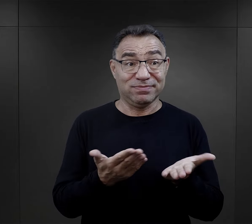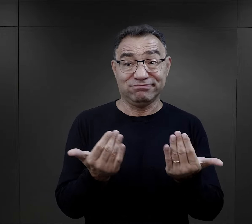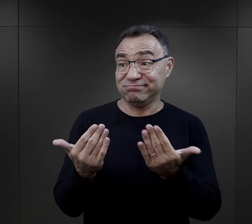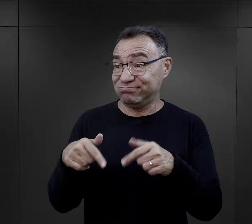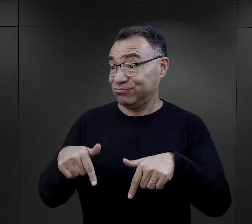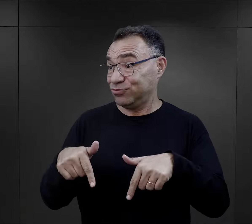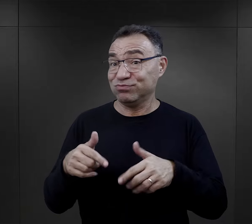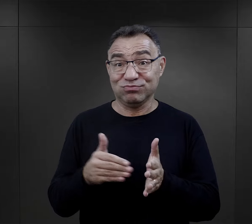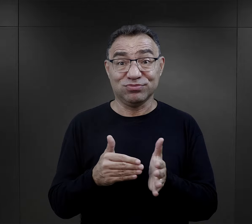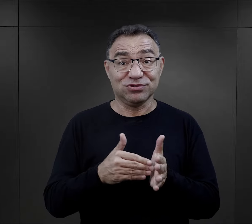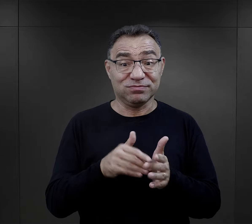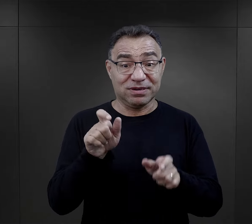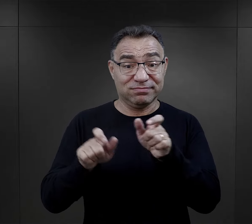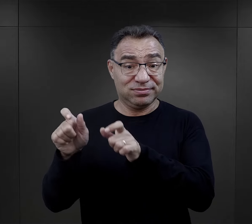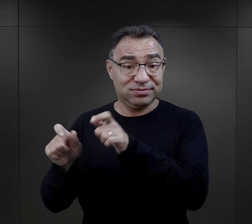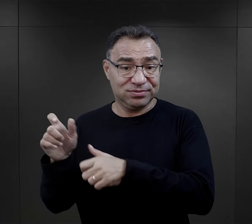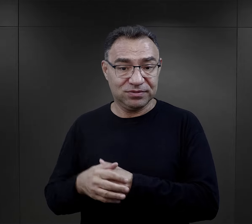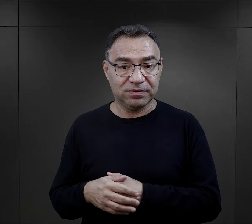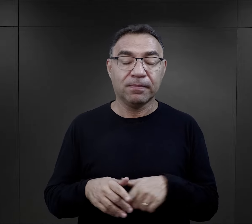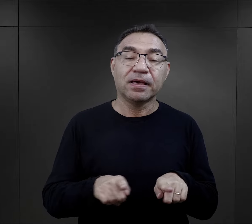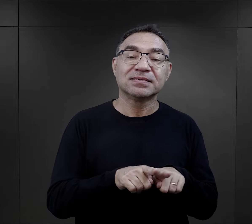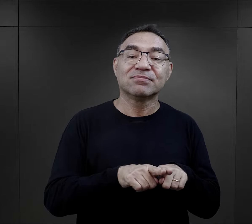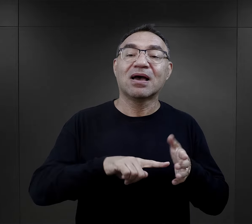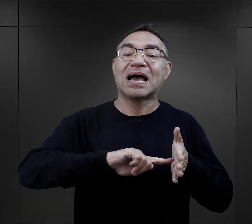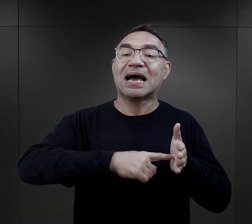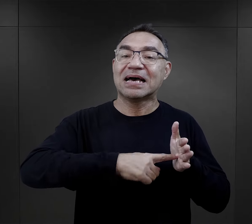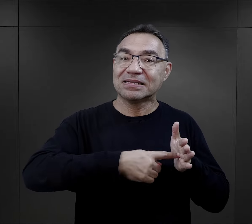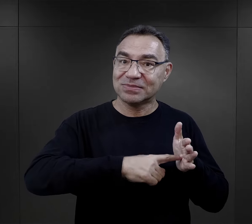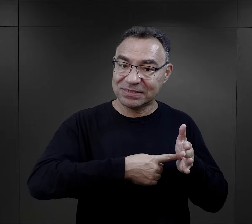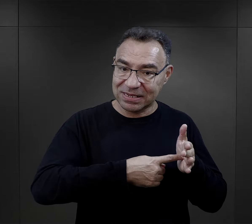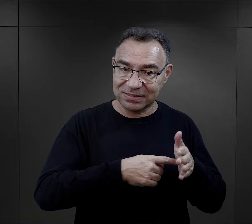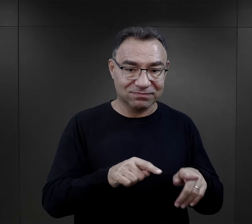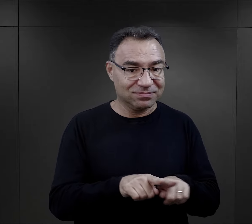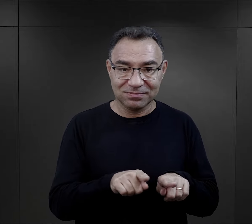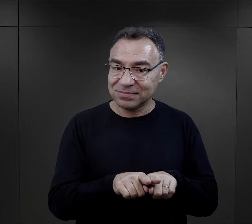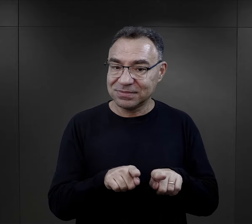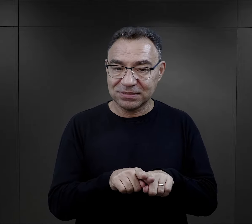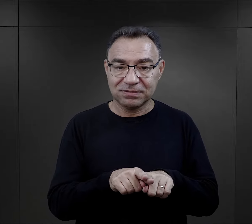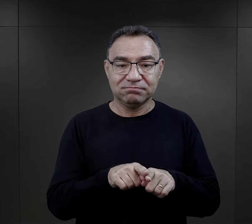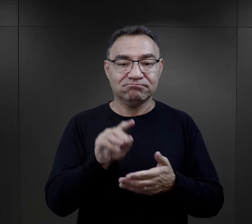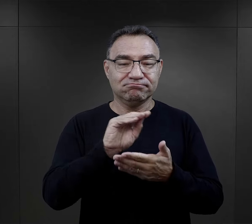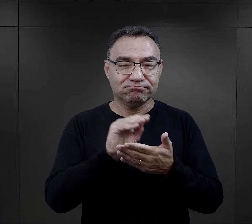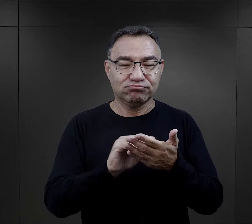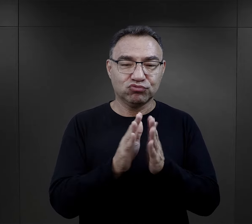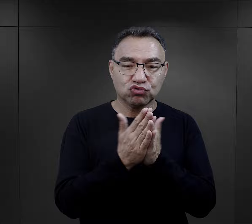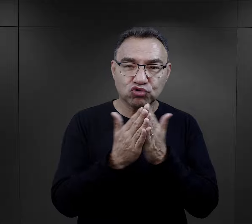Obóz potrzebował takich ludzi. Podobnie wspomniana tutaj administracja,